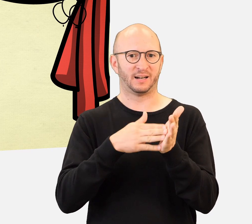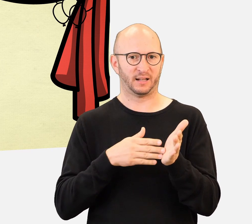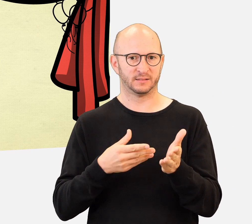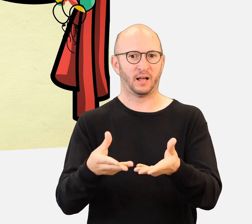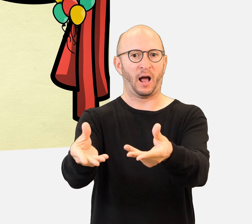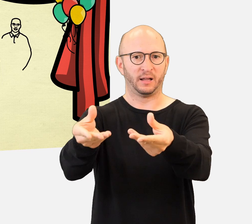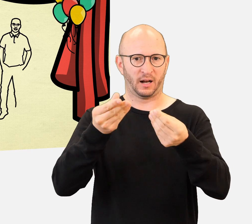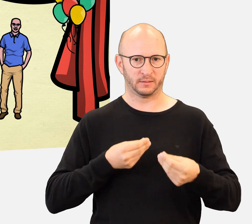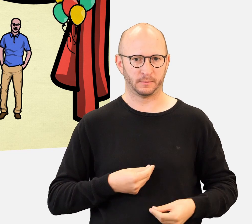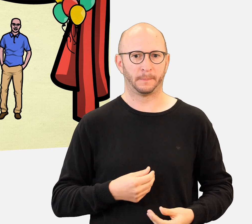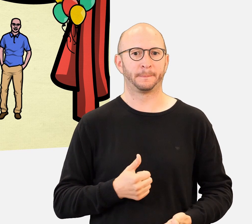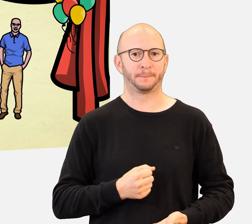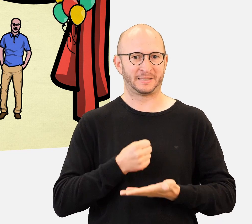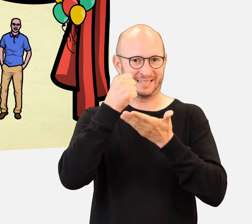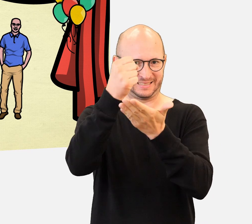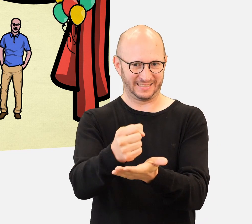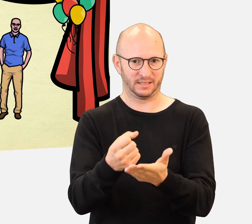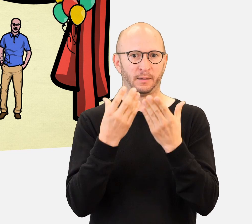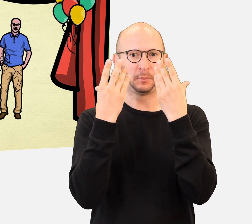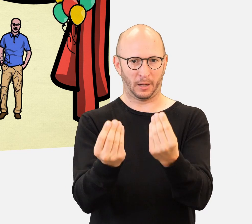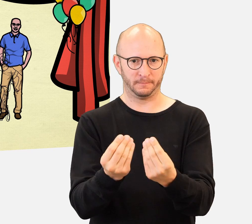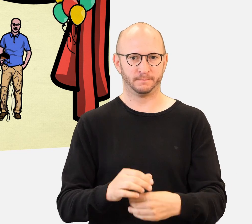Eine Gelegenheit, bei der die Schüler/-innen feiern,